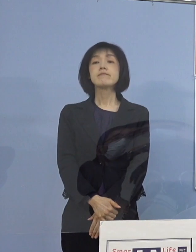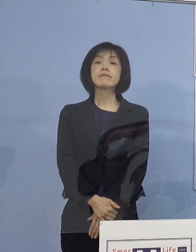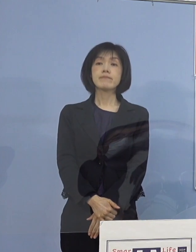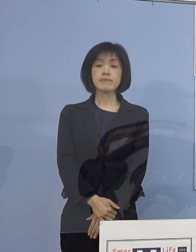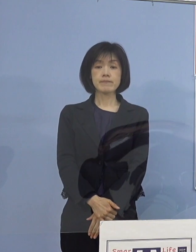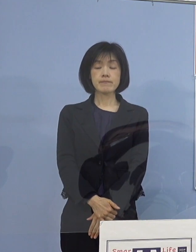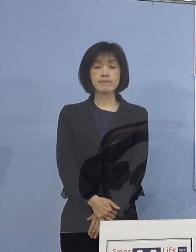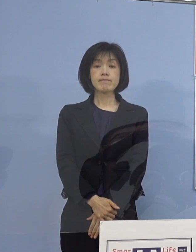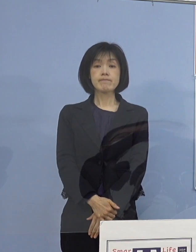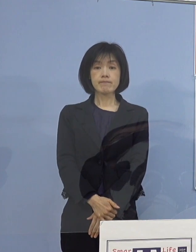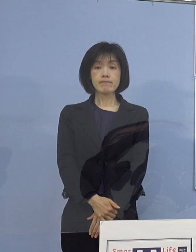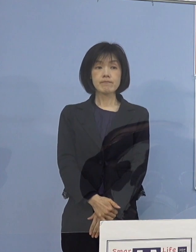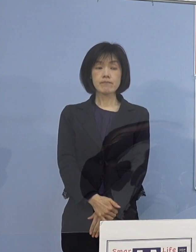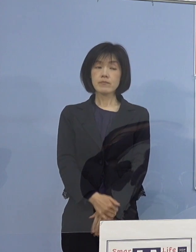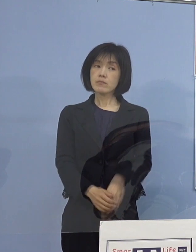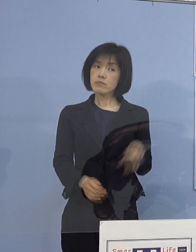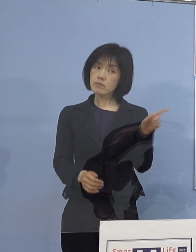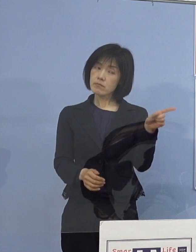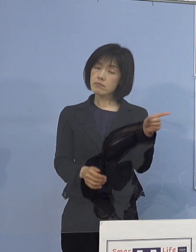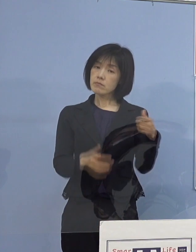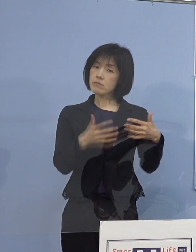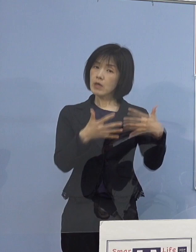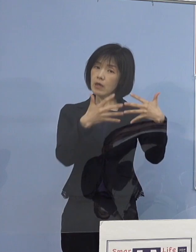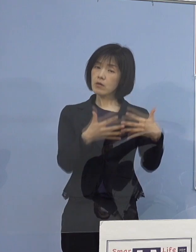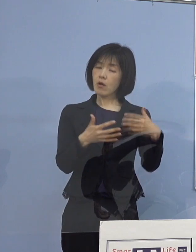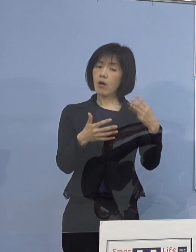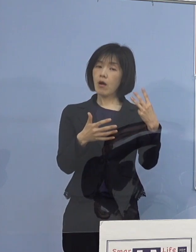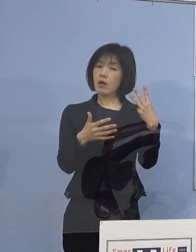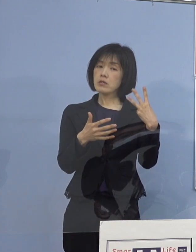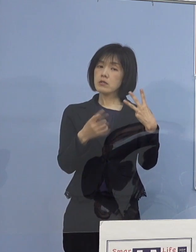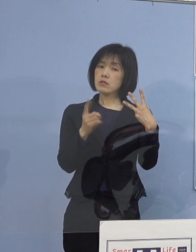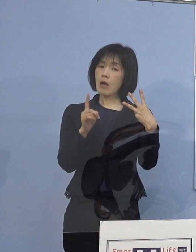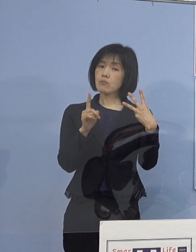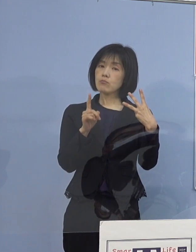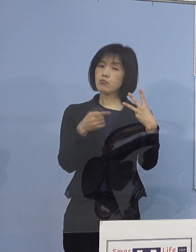だいたい3分半ぐらいのものでありますが